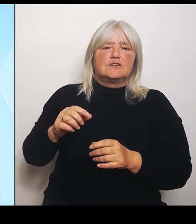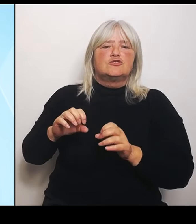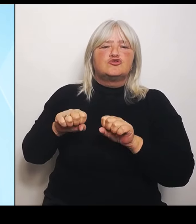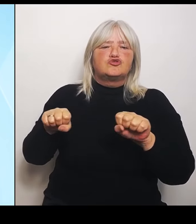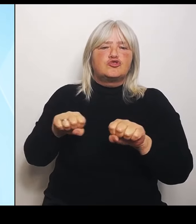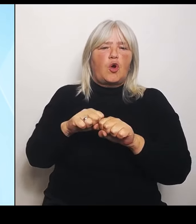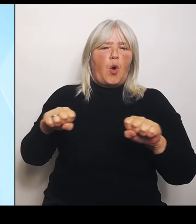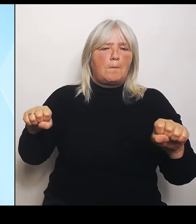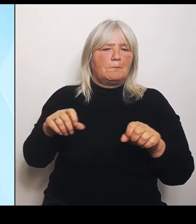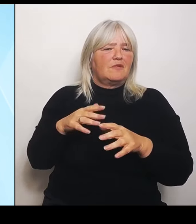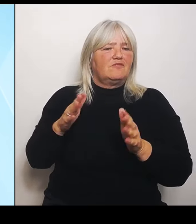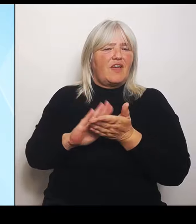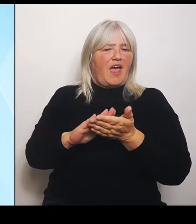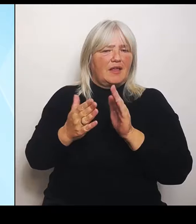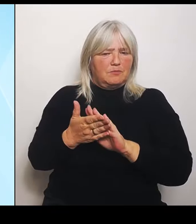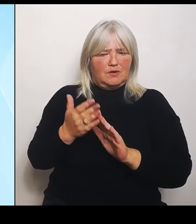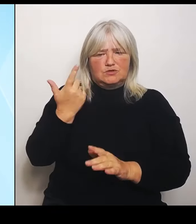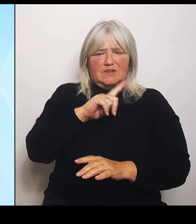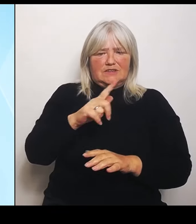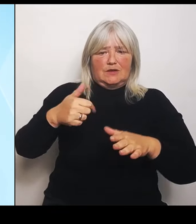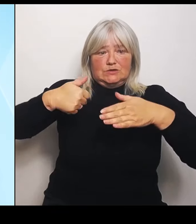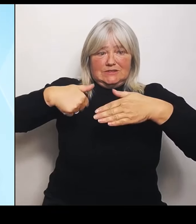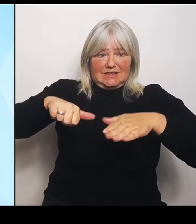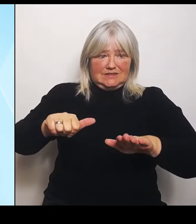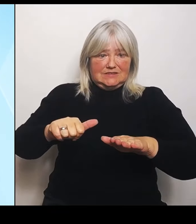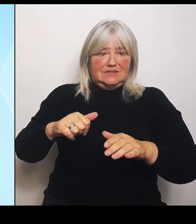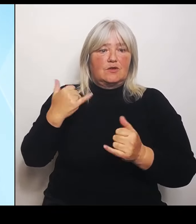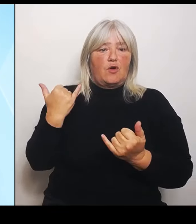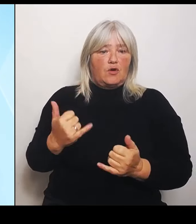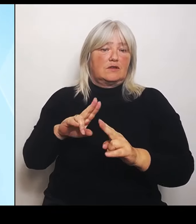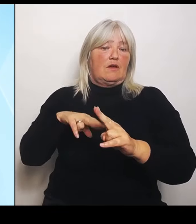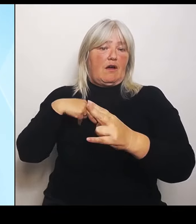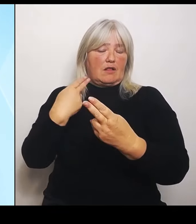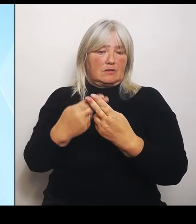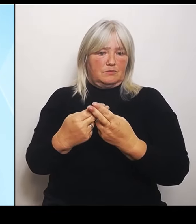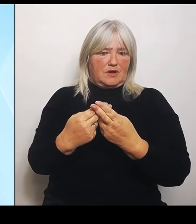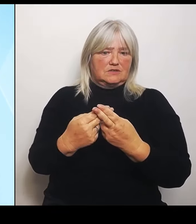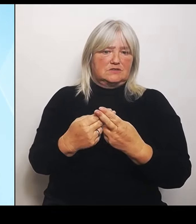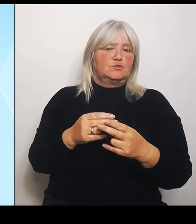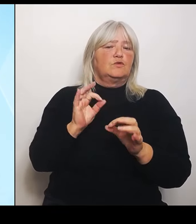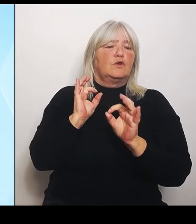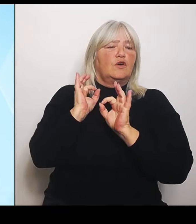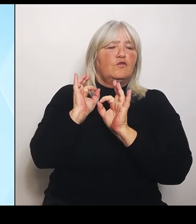vorgenommen, und zwar sowohl für die Flächen- und dieSchadensereignisse